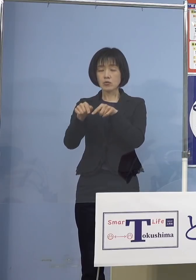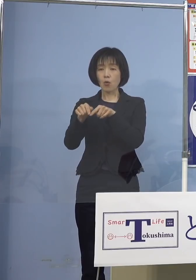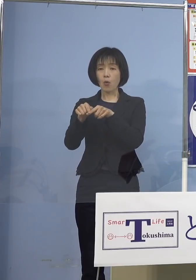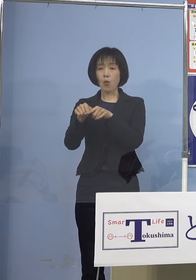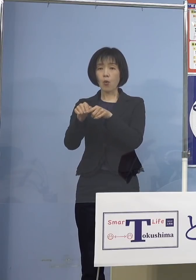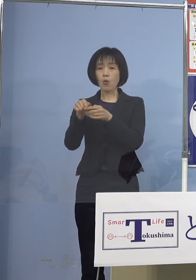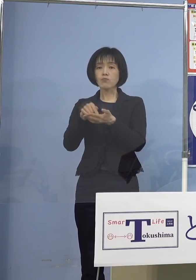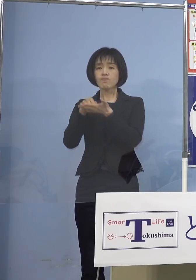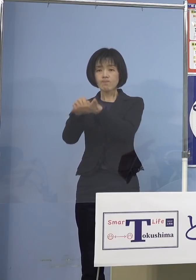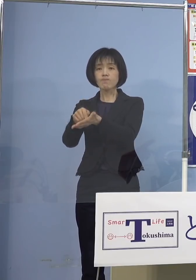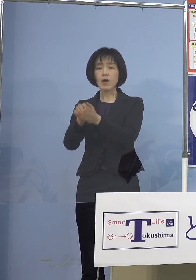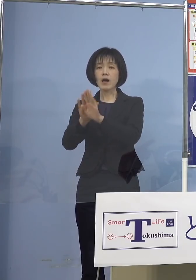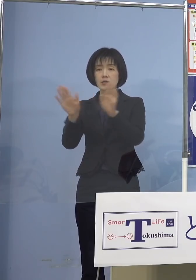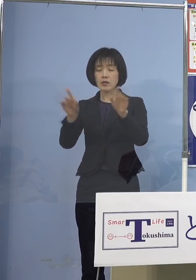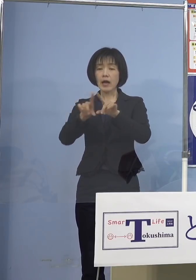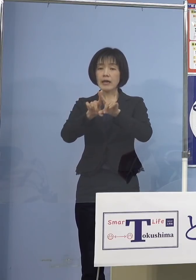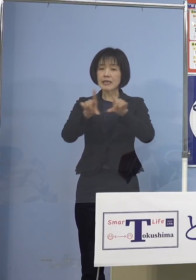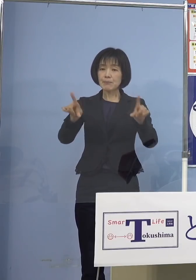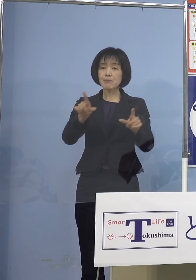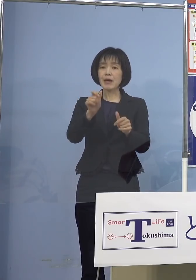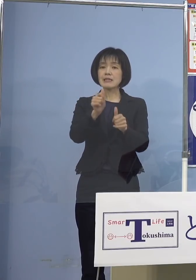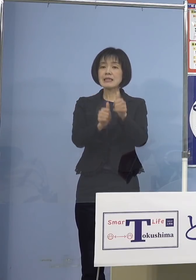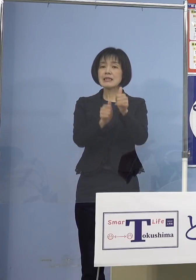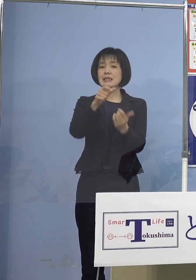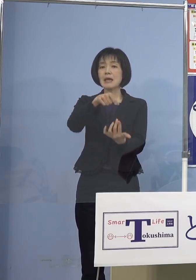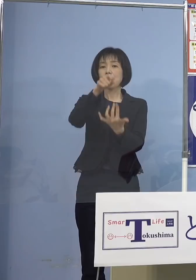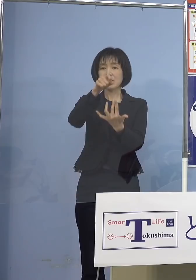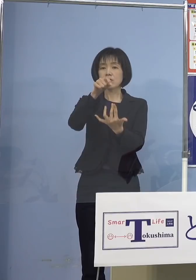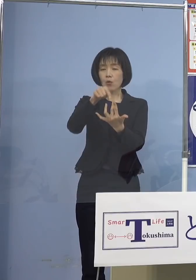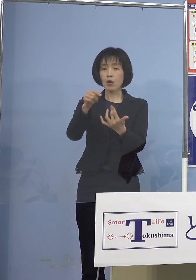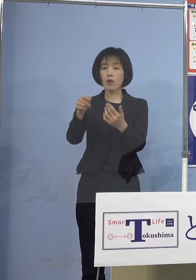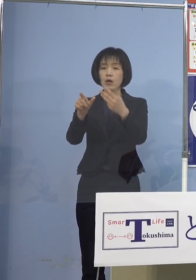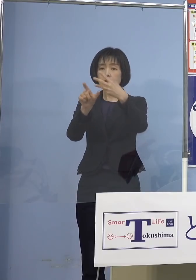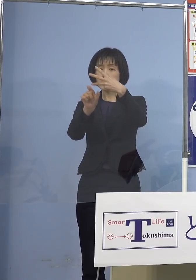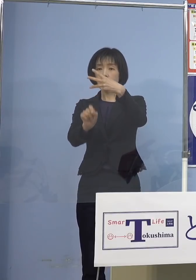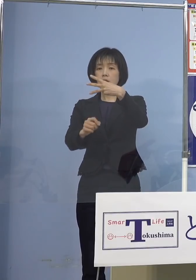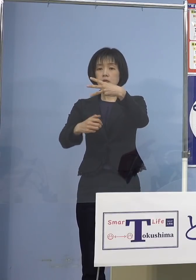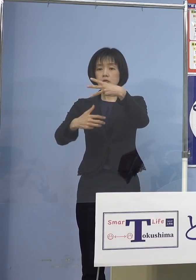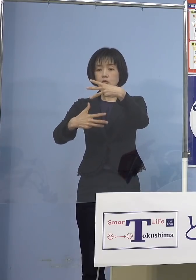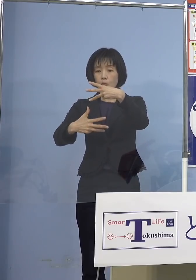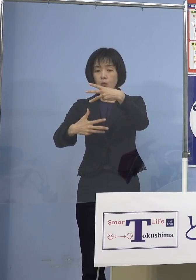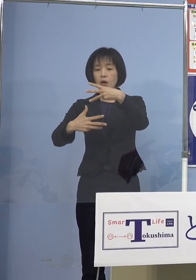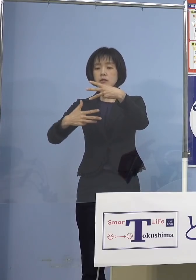一般選抜につきましては 来月8日、9日に実施する